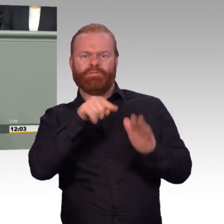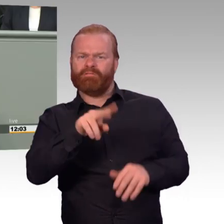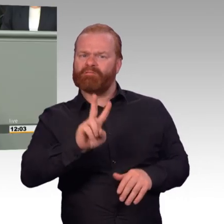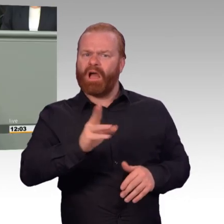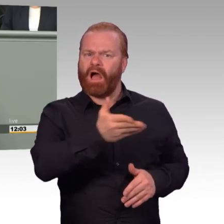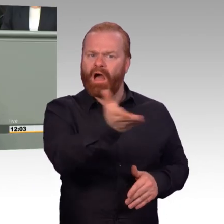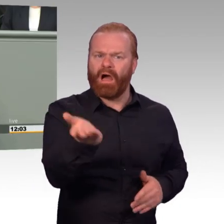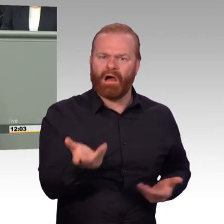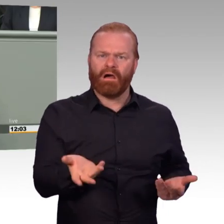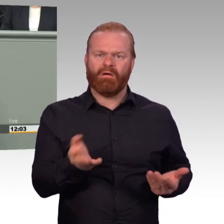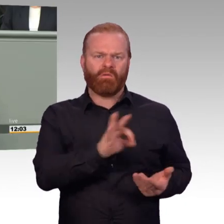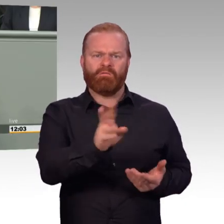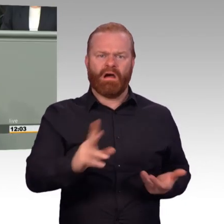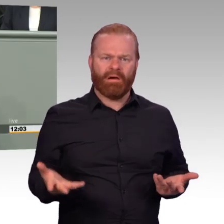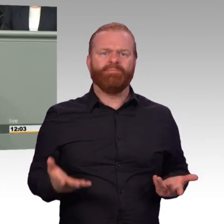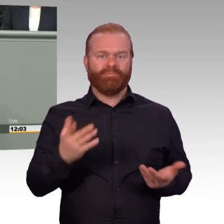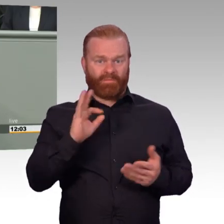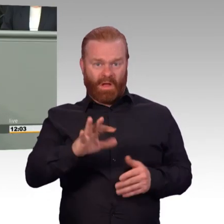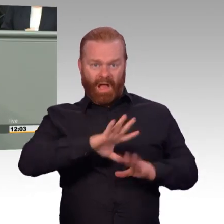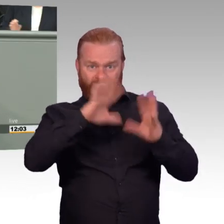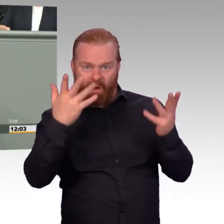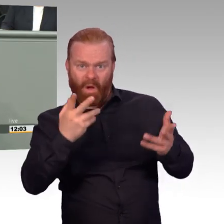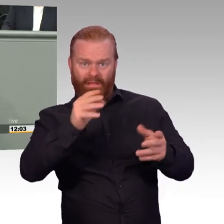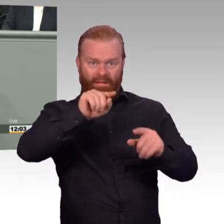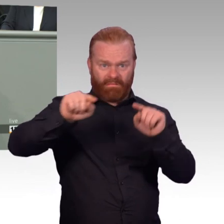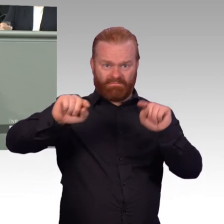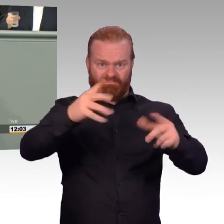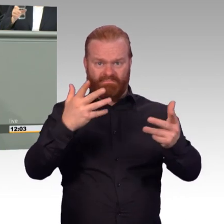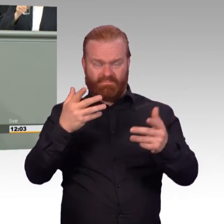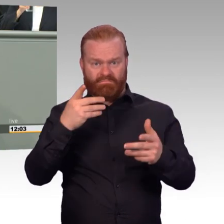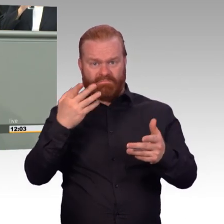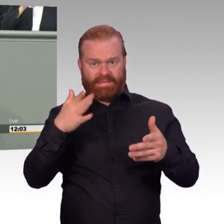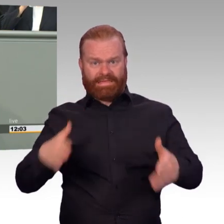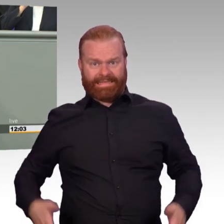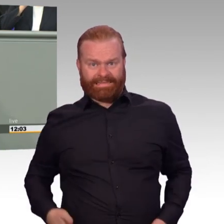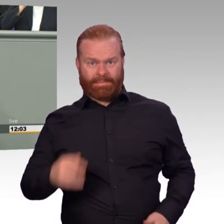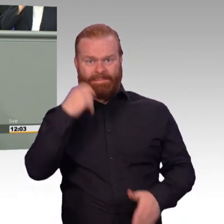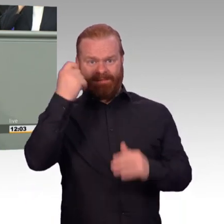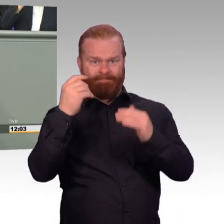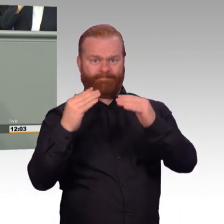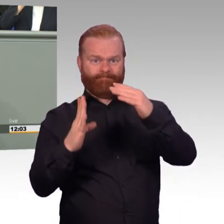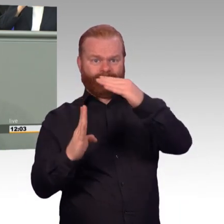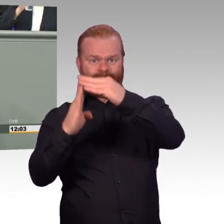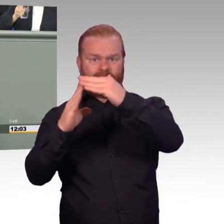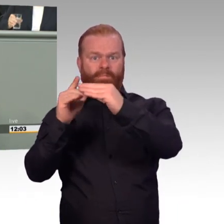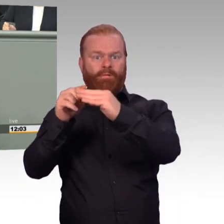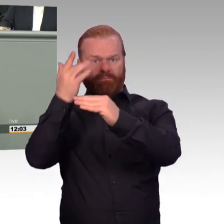wenn man nicht versteht, wie Streitkräfte funktionieren. Wenn man nicht die innere Haltung versteht und nicht weiß, wie unsere Streitkräfte ticken. Aber das habe ich Ihnen schon mehrfach gesagt.